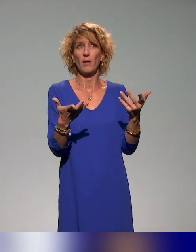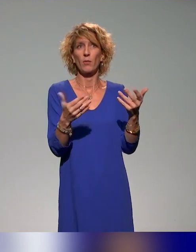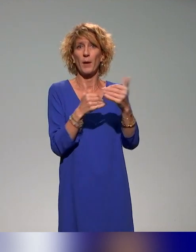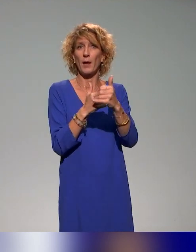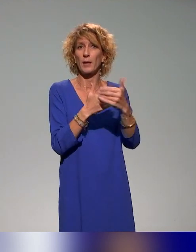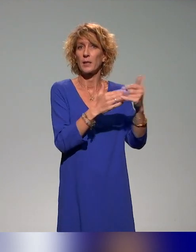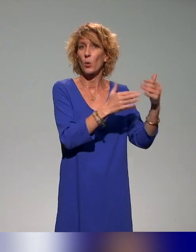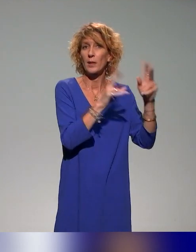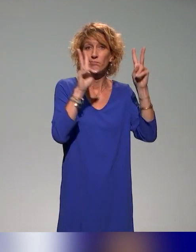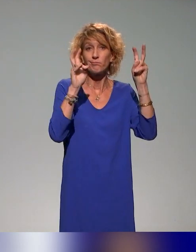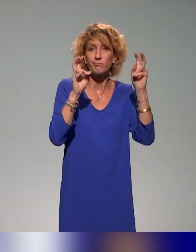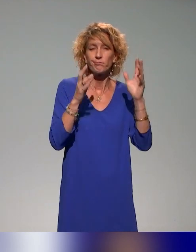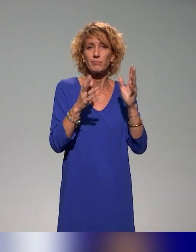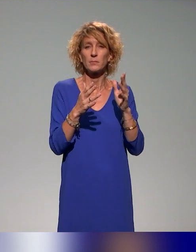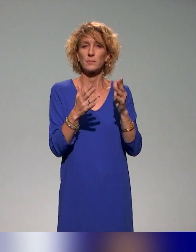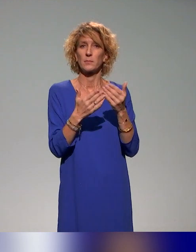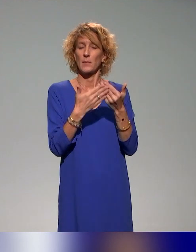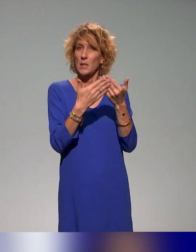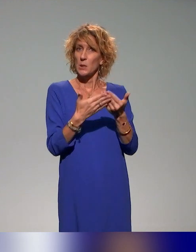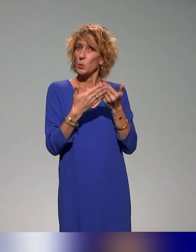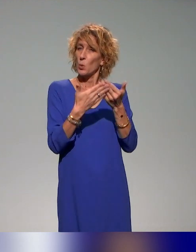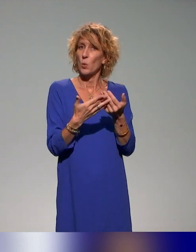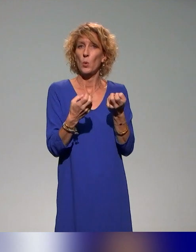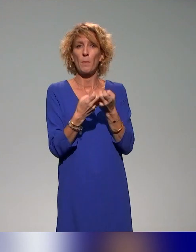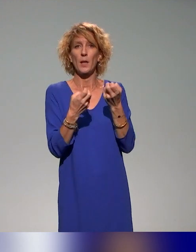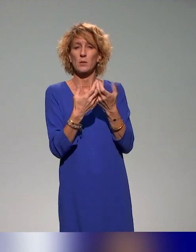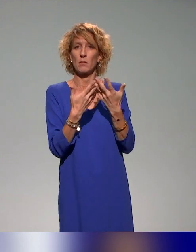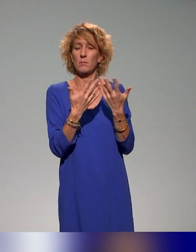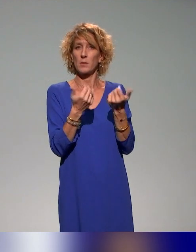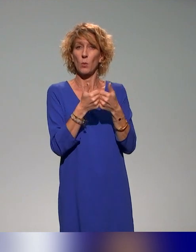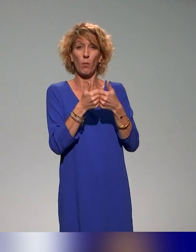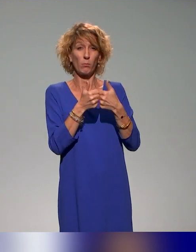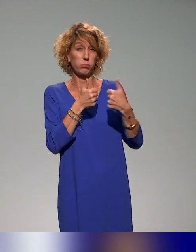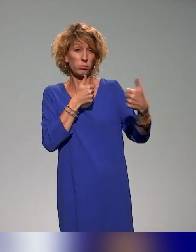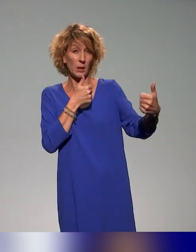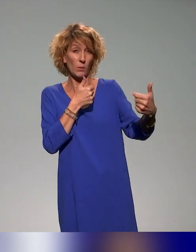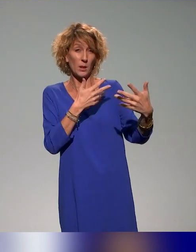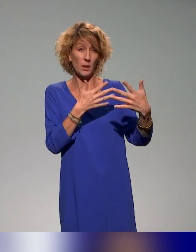entre guillemets, d'étudiants, des étudiants qui sont éloignés. Je vous parlais tout à l'heure des campus connectés pour des étudiants